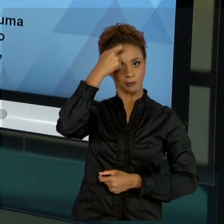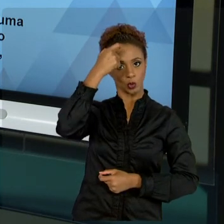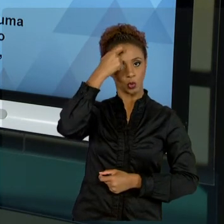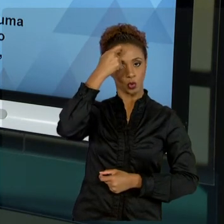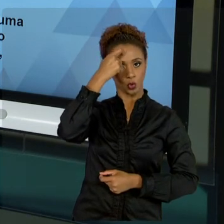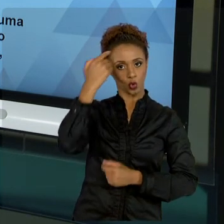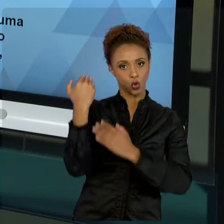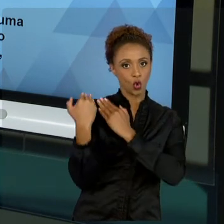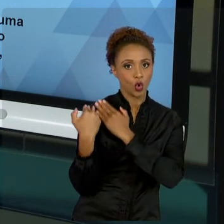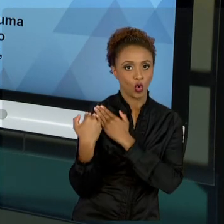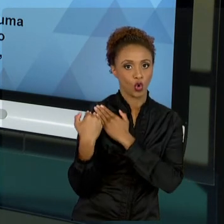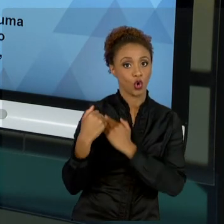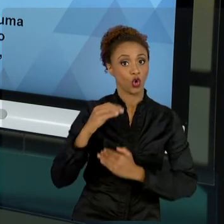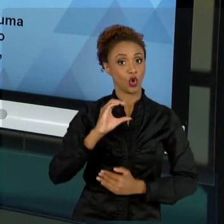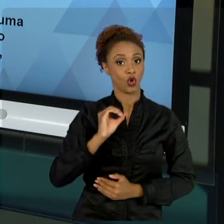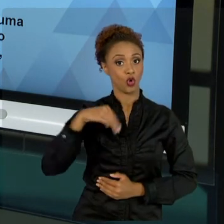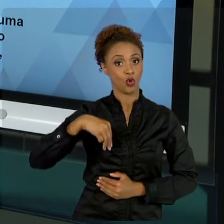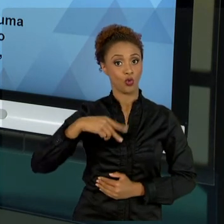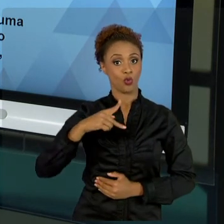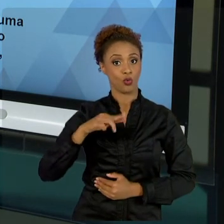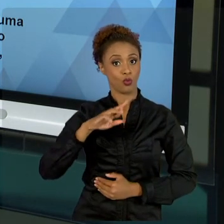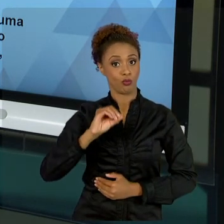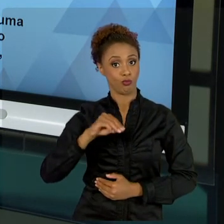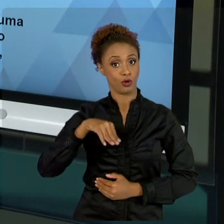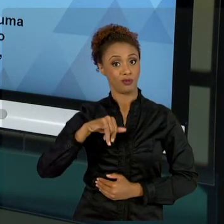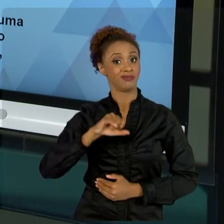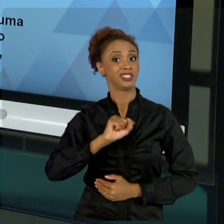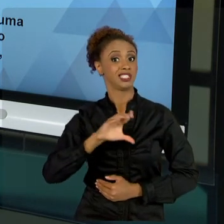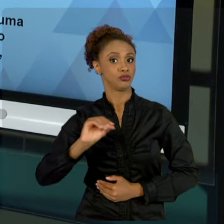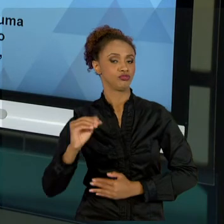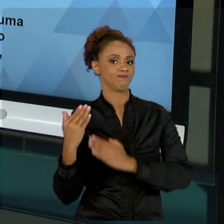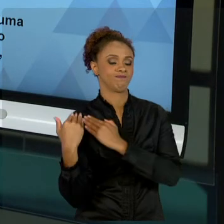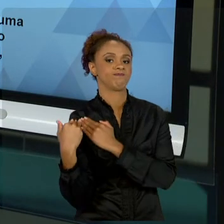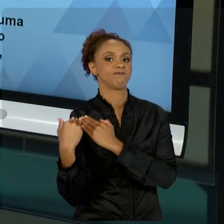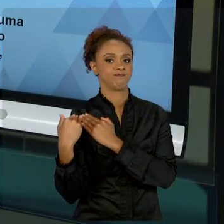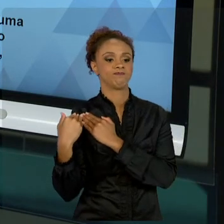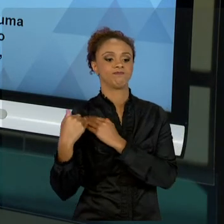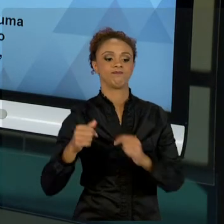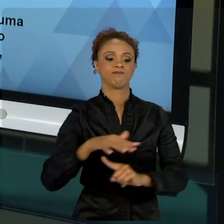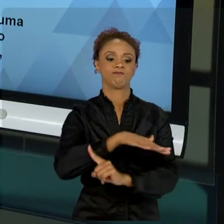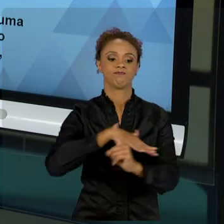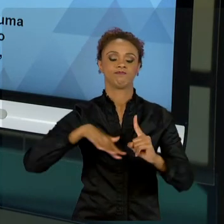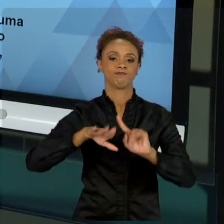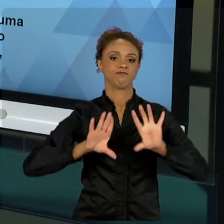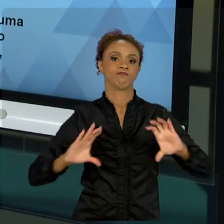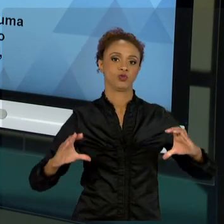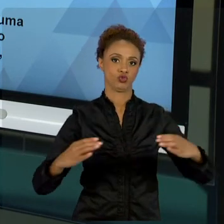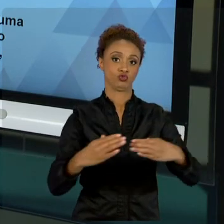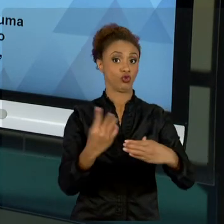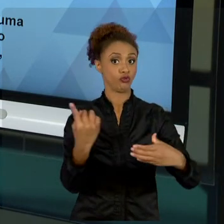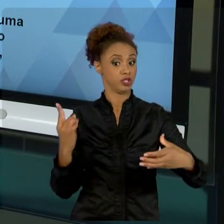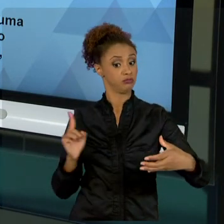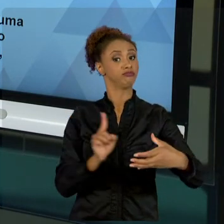REPRESENTA UMA VONTADE DA POPULAÇÃO. ENTÃO, TEMOS